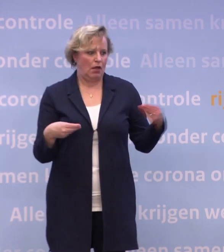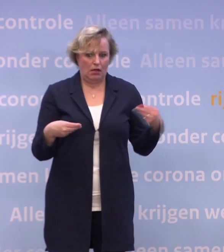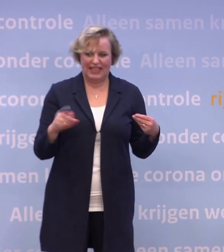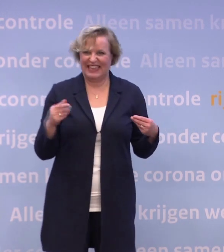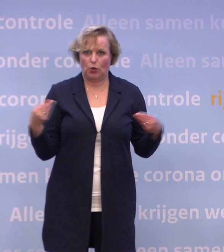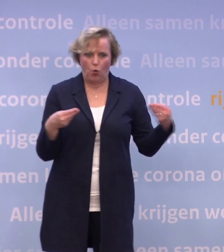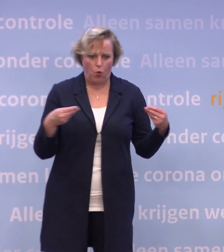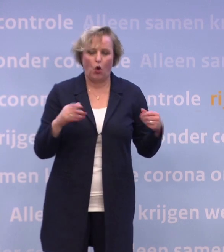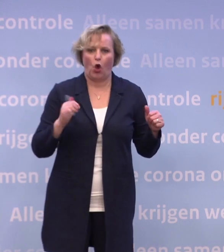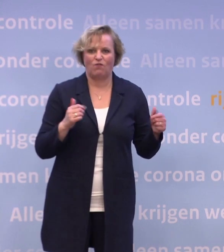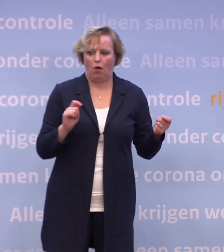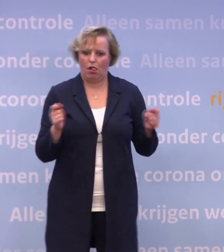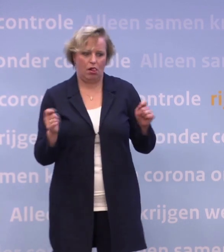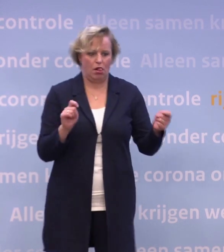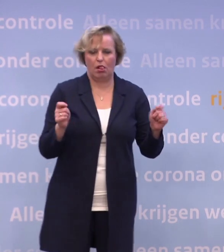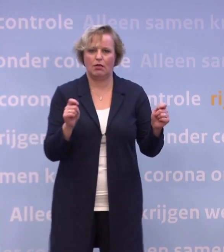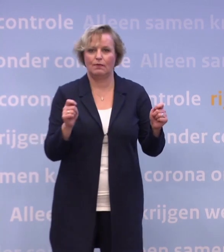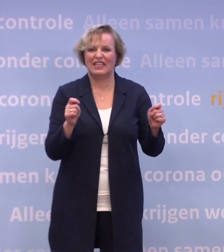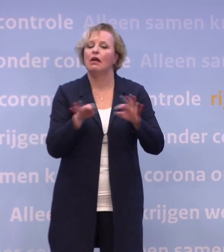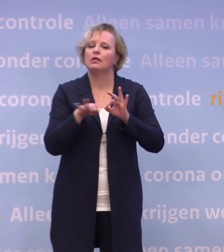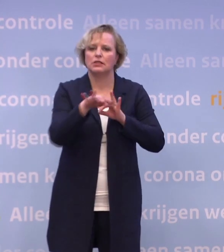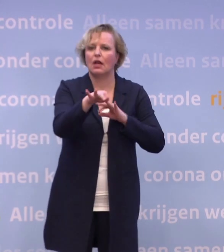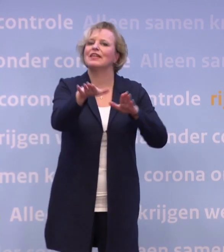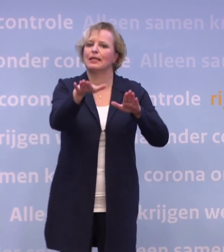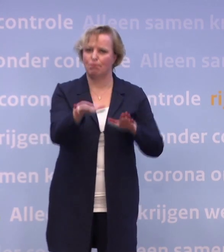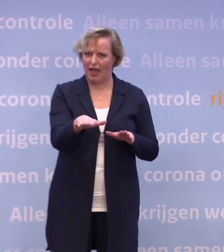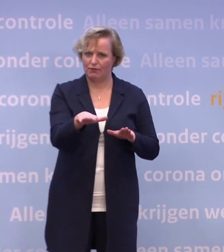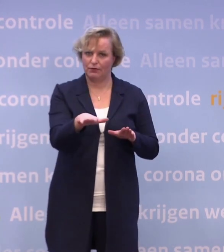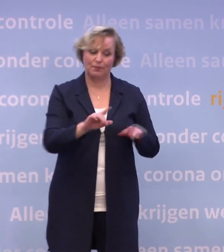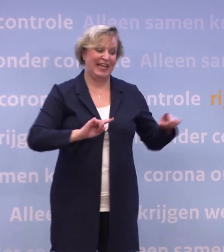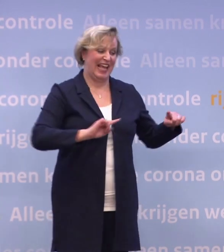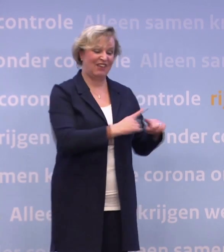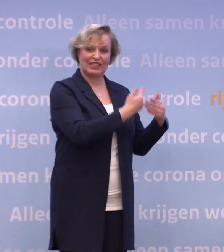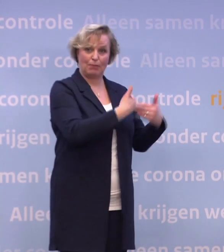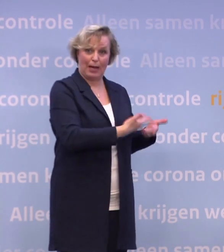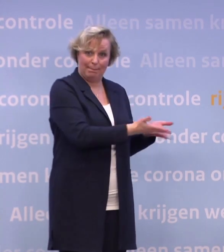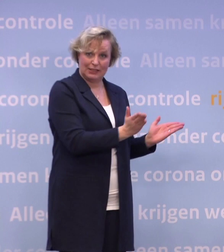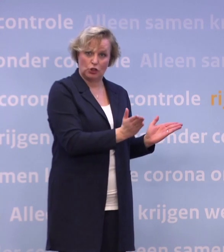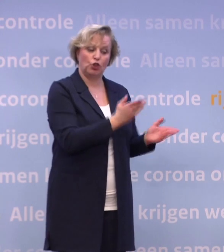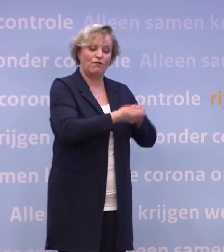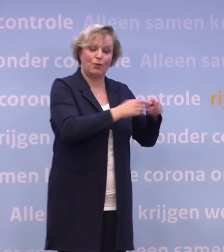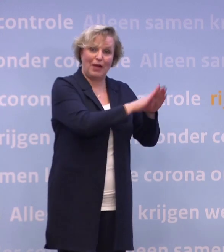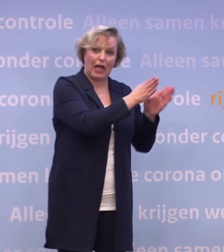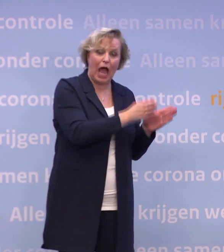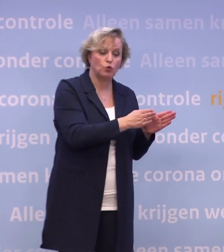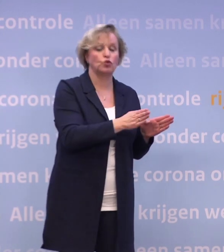De strategie is ongewijzigd, namelijk eerst de meest kwetsbare mensen... ...in de verpleeghuizen, de instellingen voor gehandicaptenzorg...